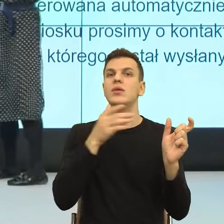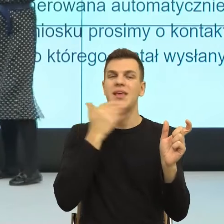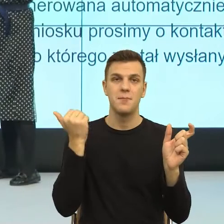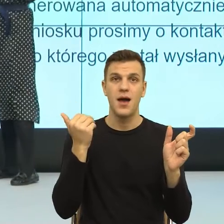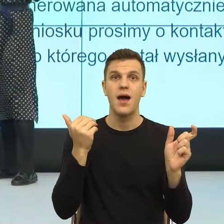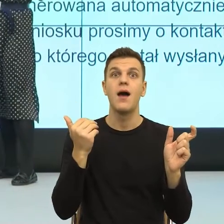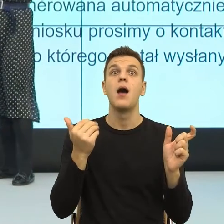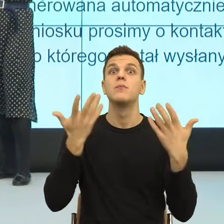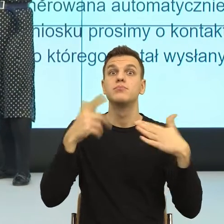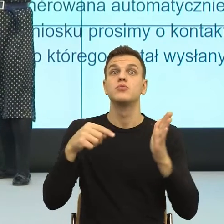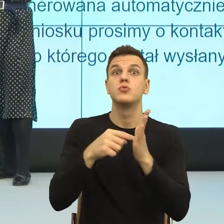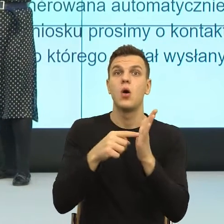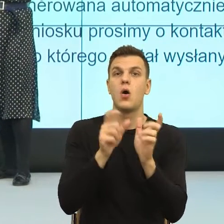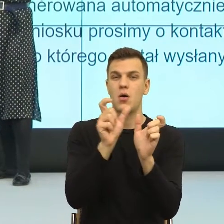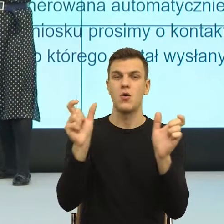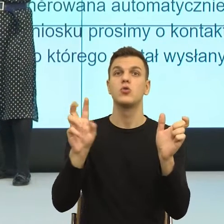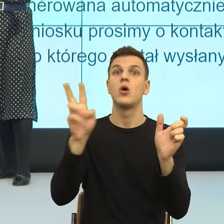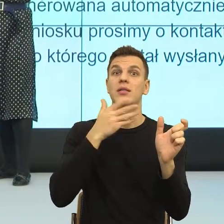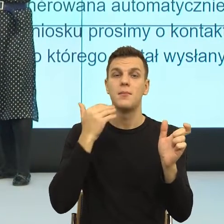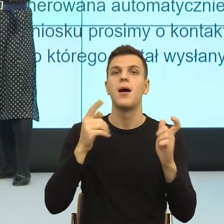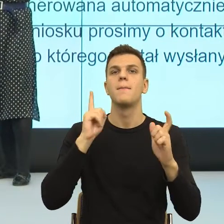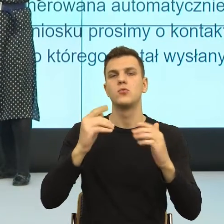zaraz, to co ja mam z tym zrobić? Konstrukcje nieosobowe.